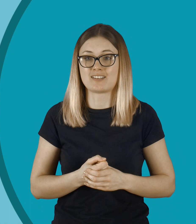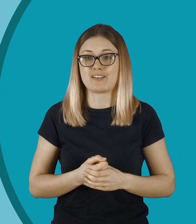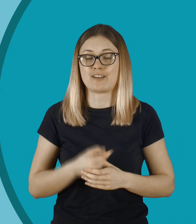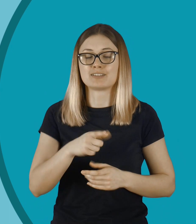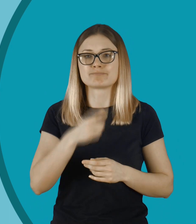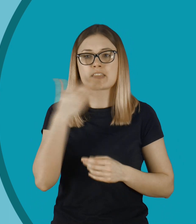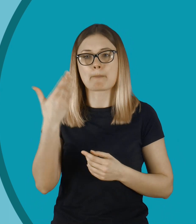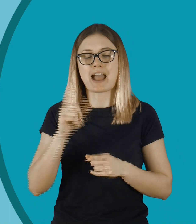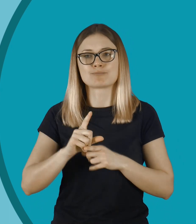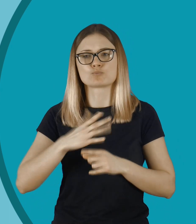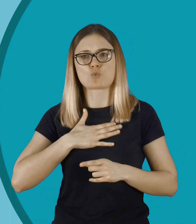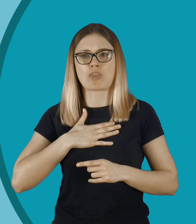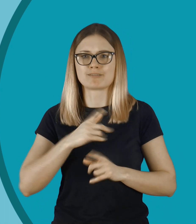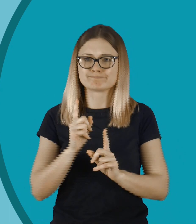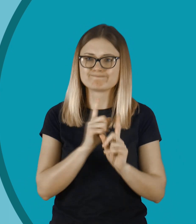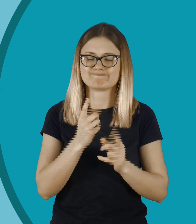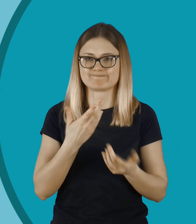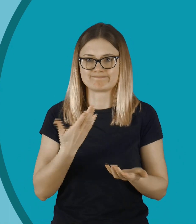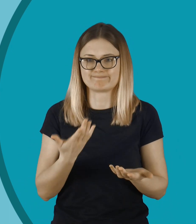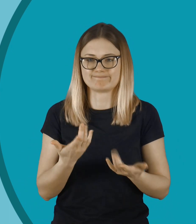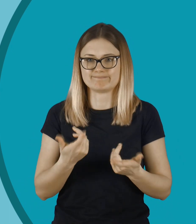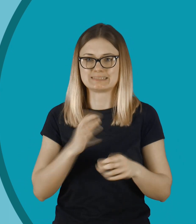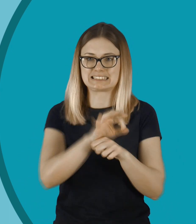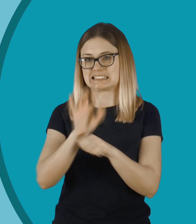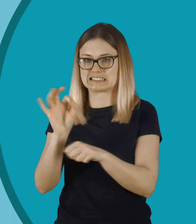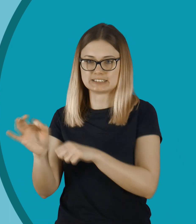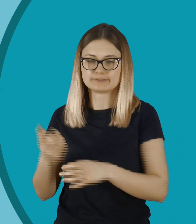i chyba niektórym się wydaje, że też zwalnia ich z kultury osobistej.